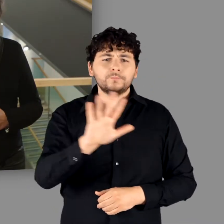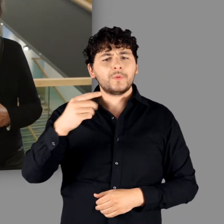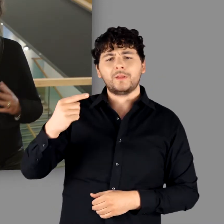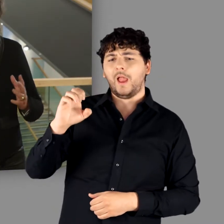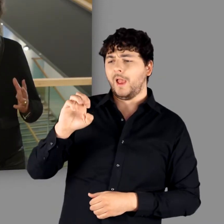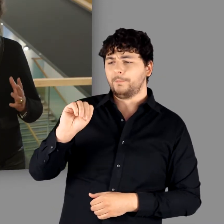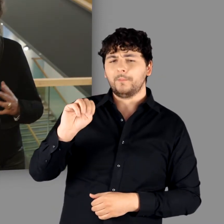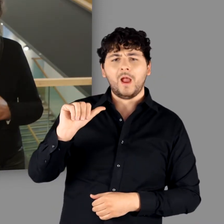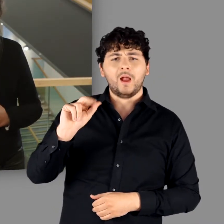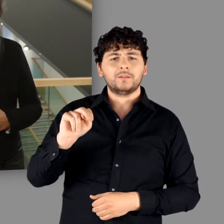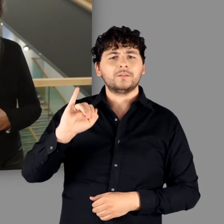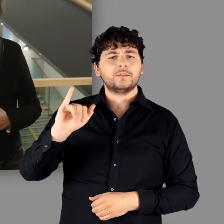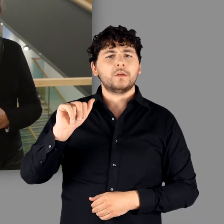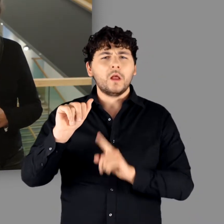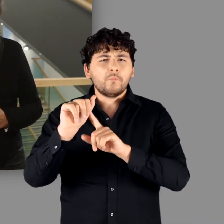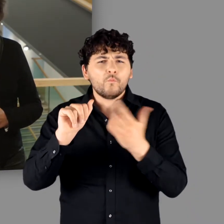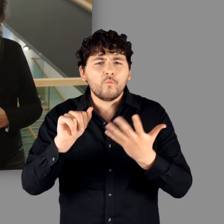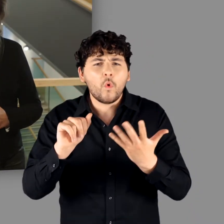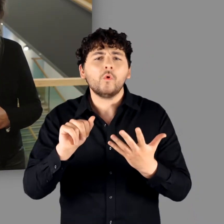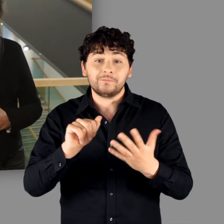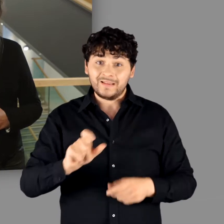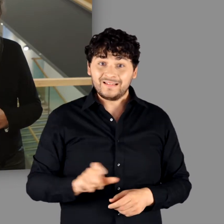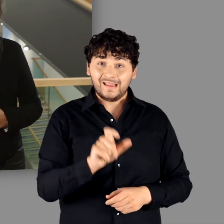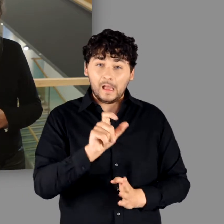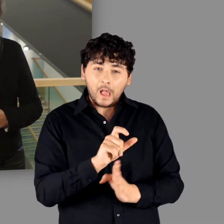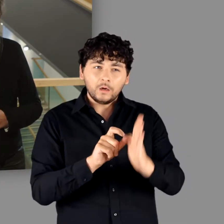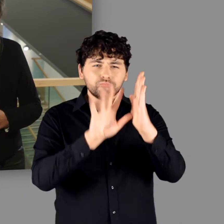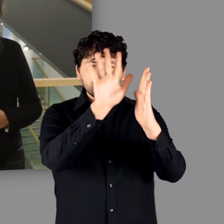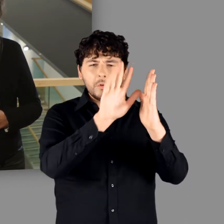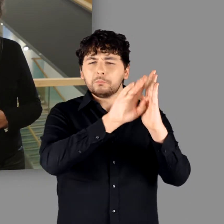einem Raum, der sich vom Rhein bis ans Schwarze Meer erstreckte.